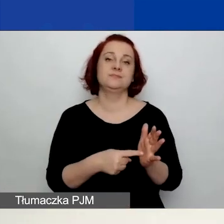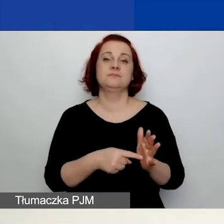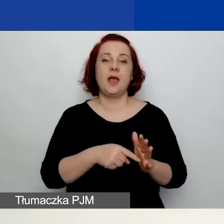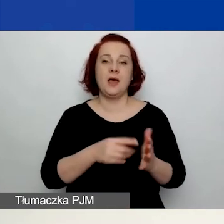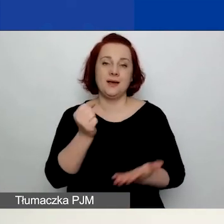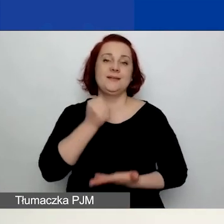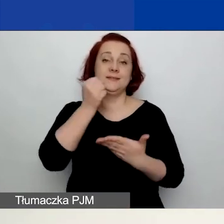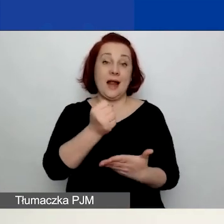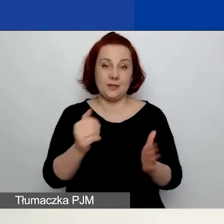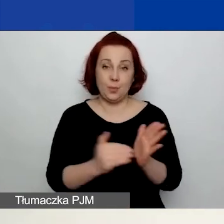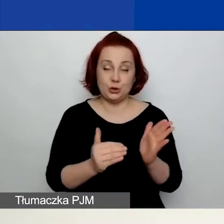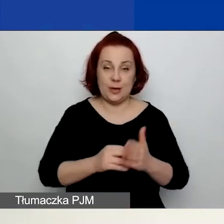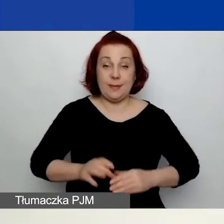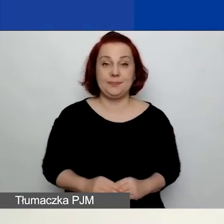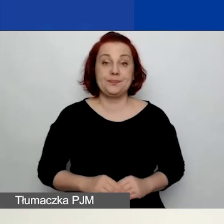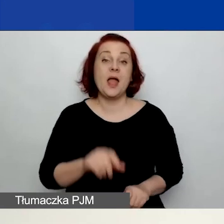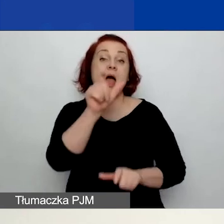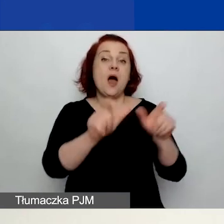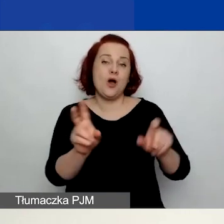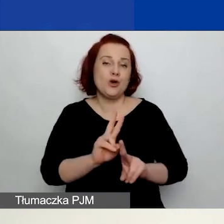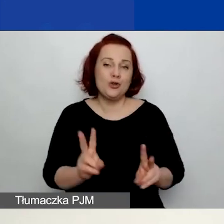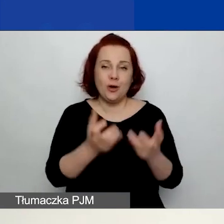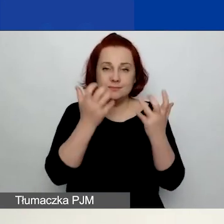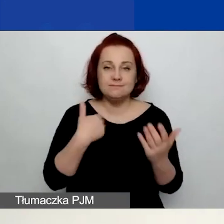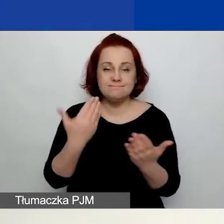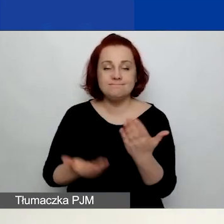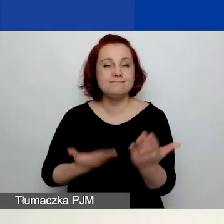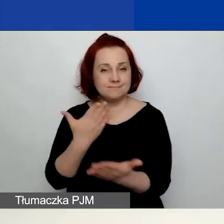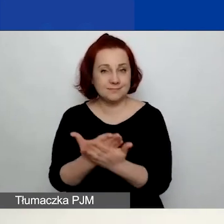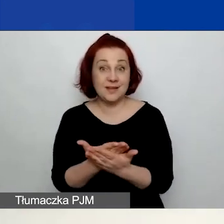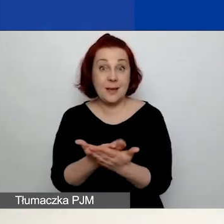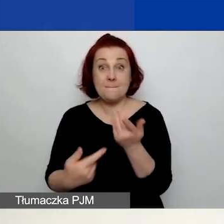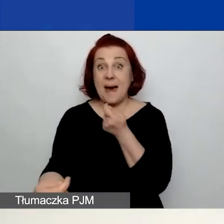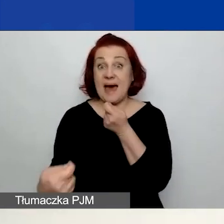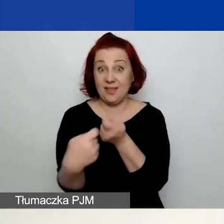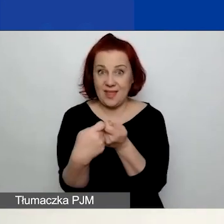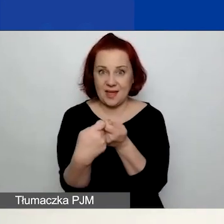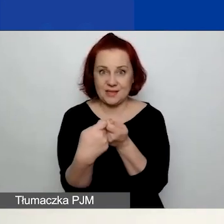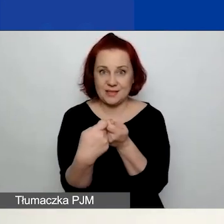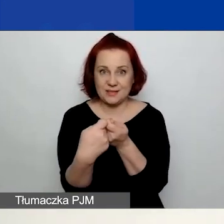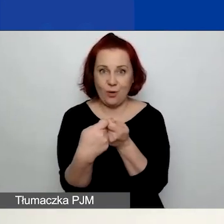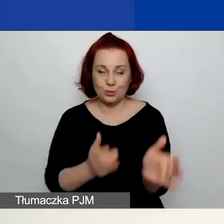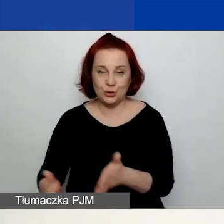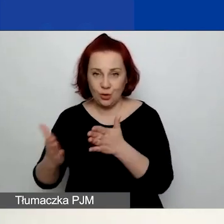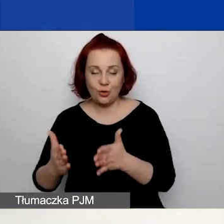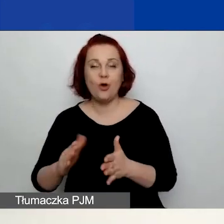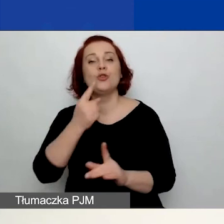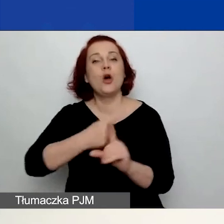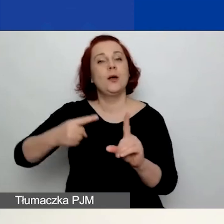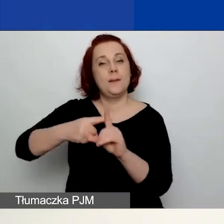Natomiast ci z państwa, którzy będą przygotowywać wnioski w partnerstwie - dodatkowo prosimy o zapoznanie się z pozostałymi dokumentami